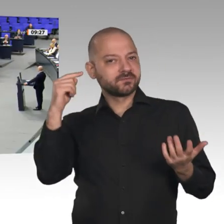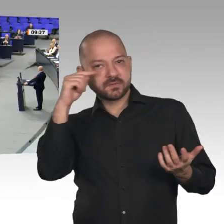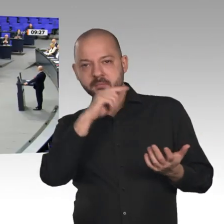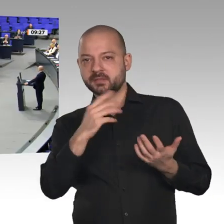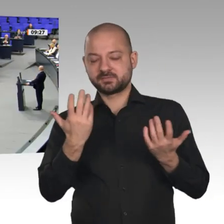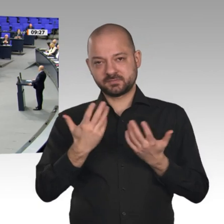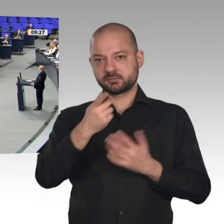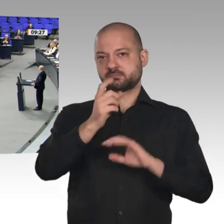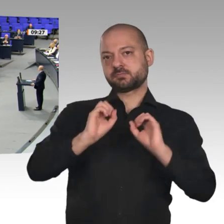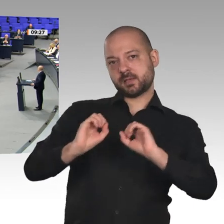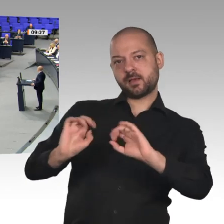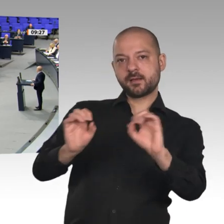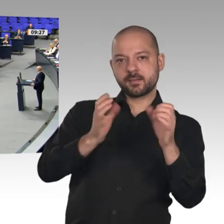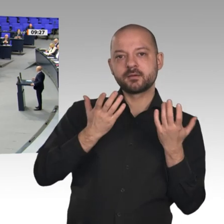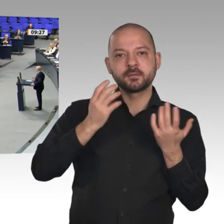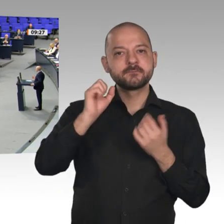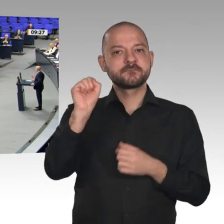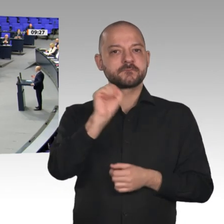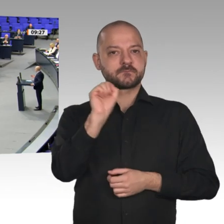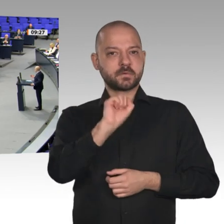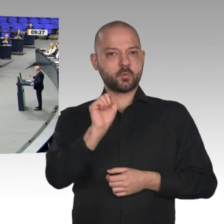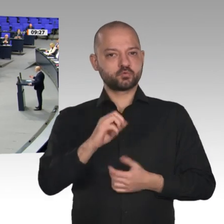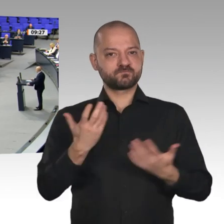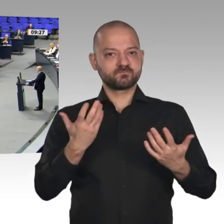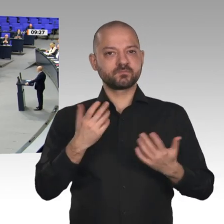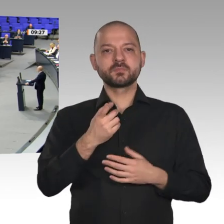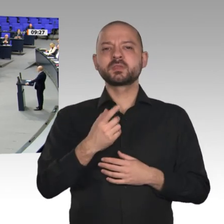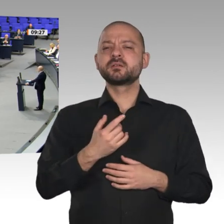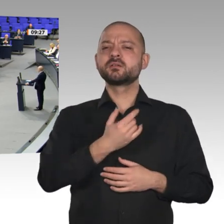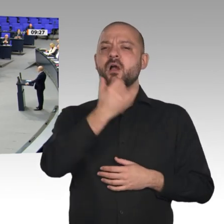sehr gerne, Frau Bundeskanzlerin. Wir fordern, dass Sie mit Ihrer Richtlinienkompetenz